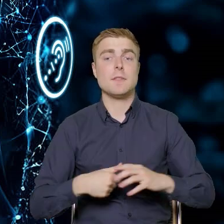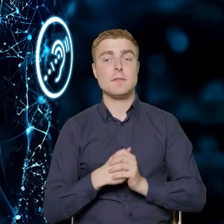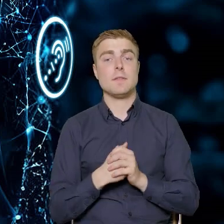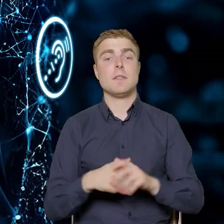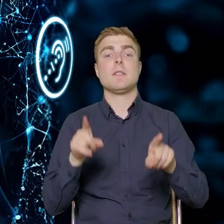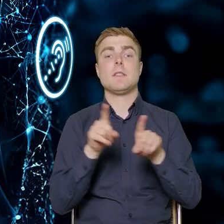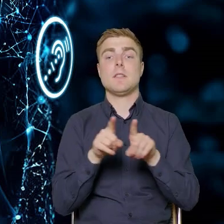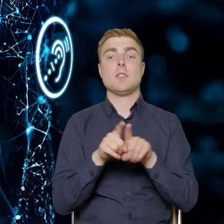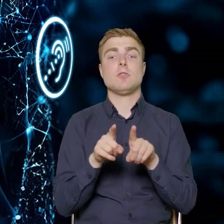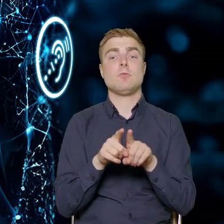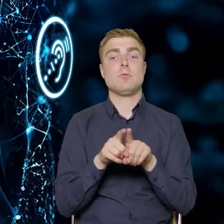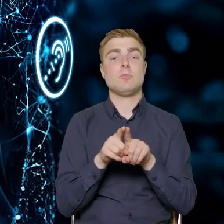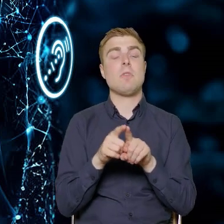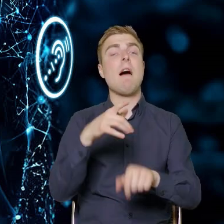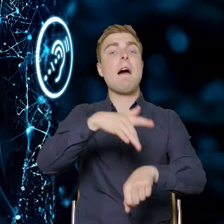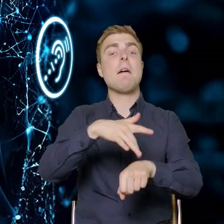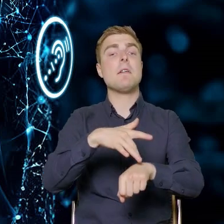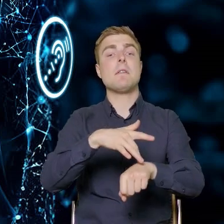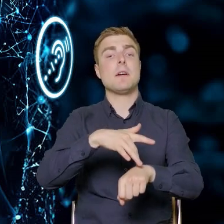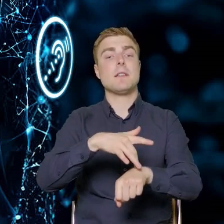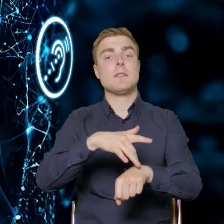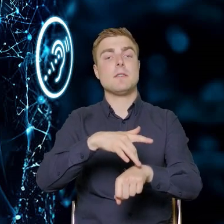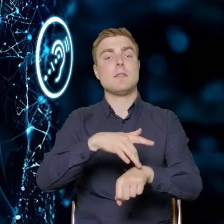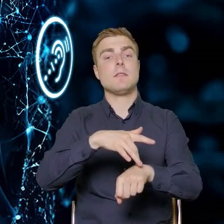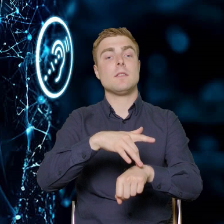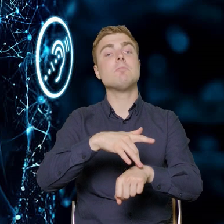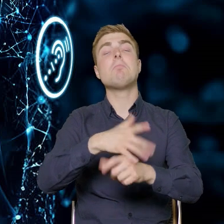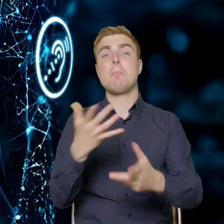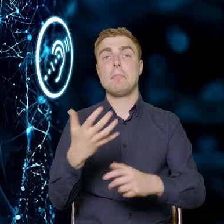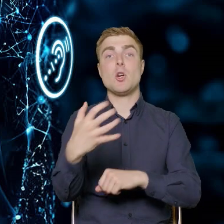Przyniosą efekt w postaci tego, że gospodarka, przedsiębiorcy